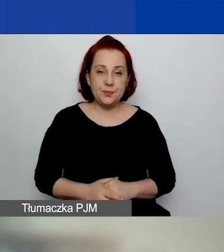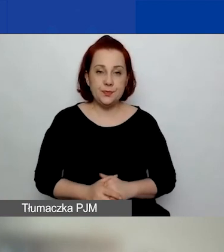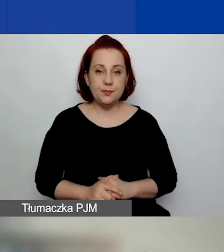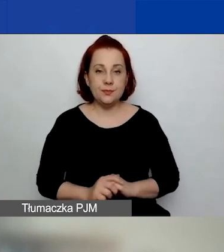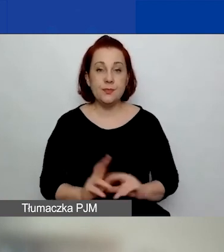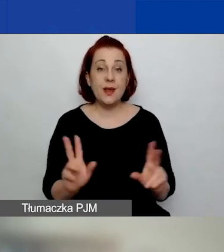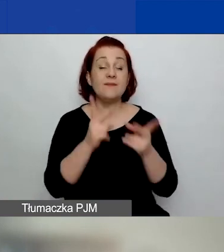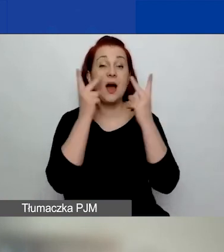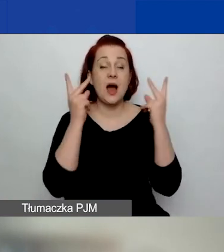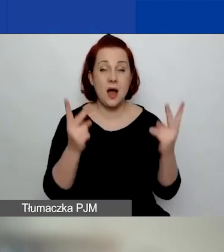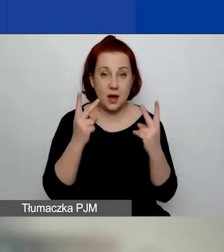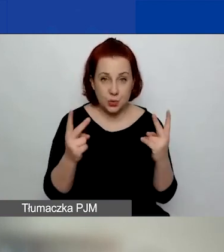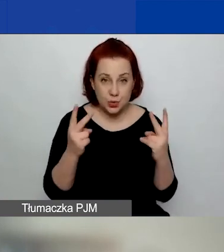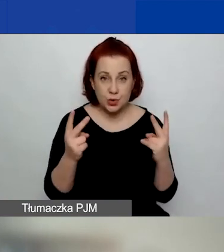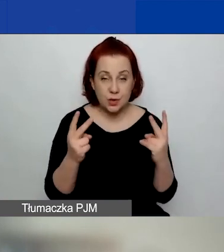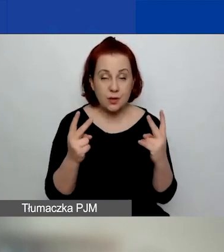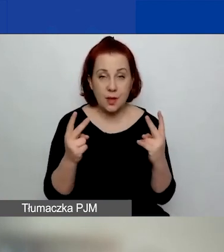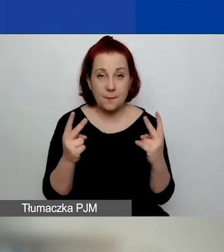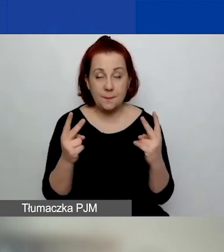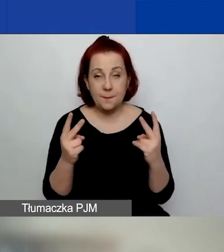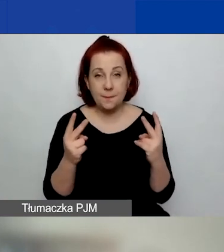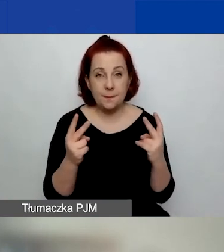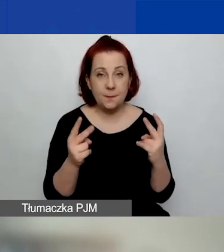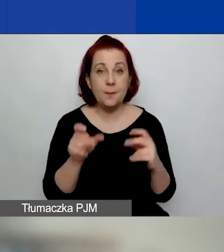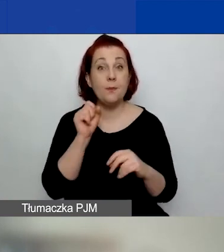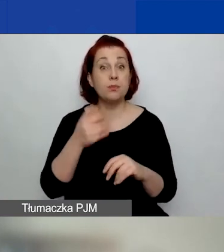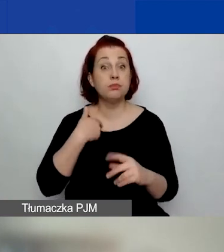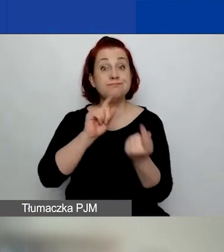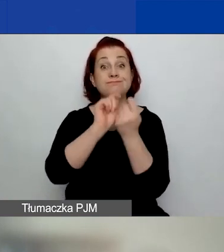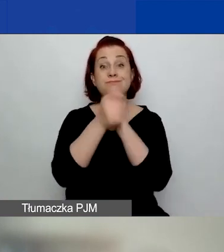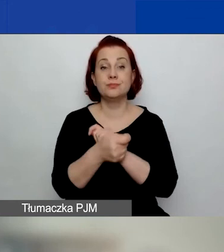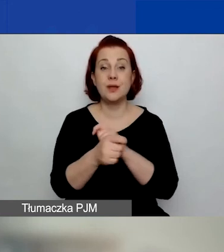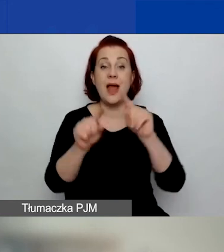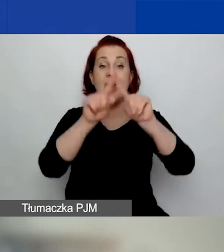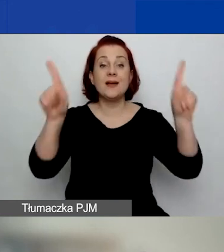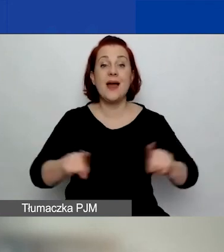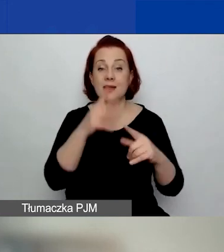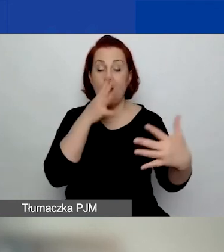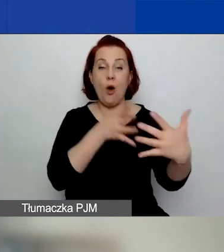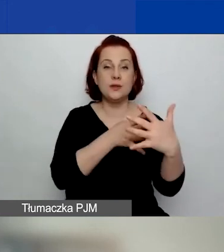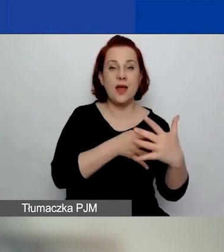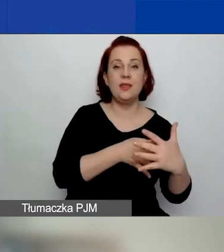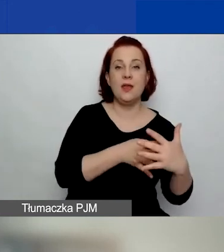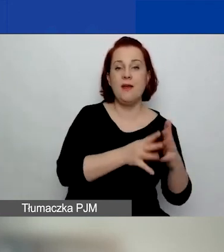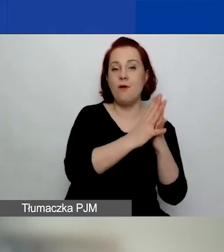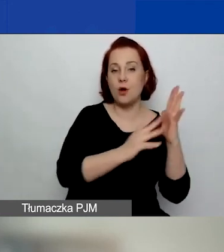Ważne jest to, że nastąpiły zmiany w karcie oceny formalnej i zmiany w karcie oceny merytorycznej.